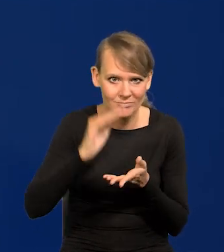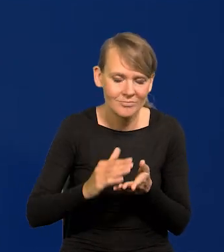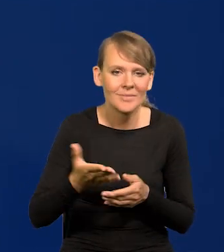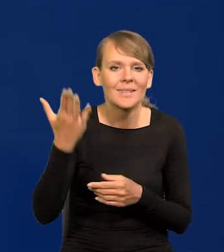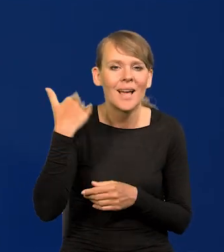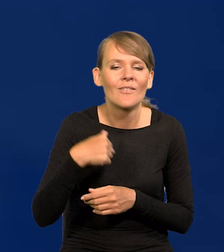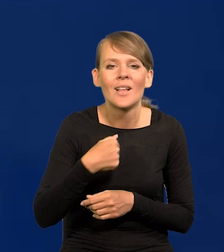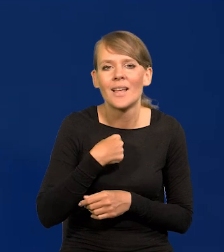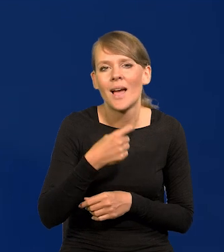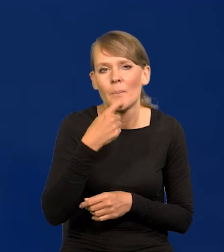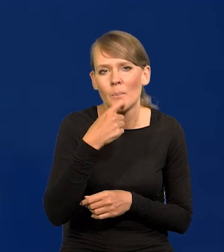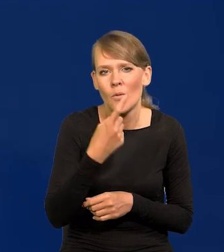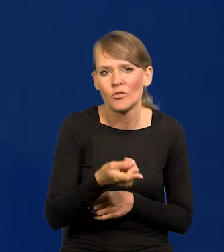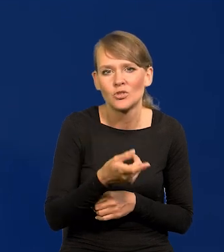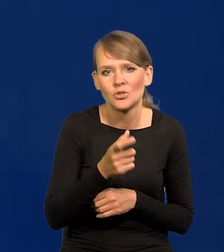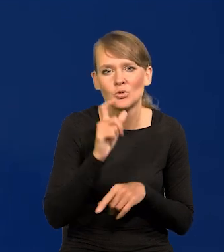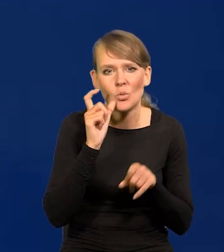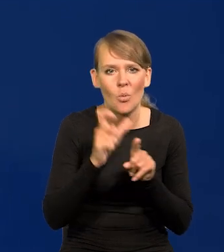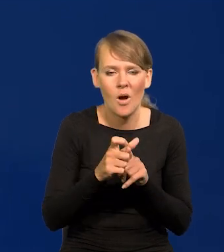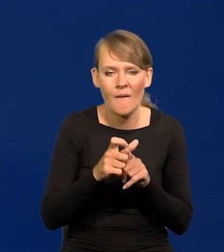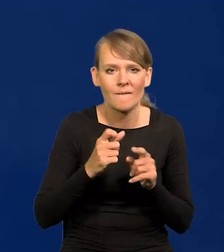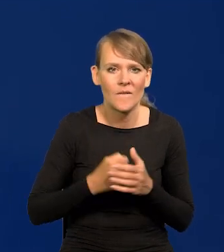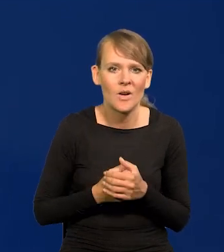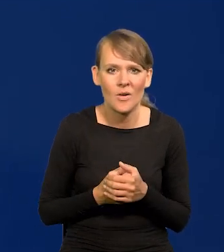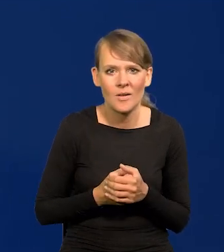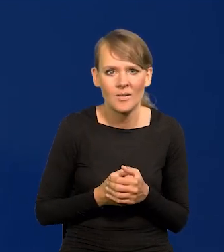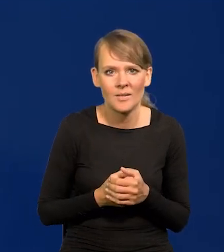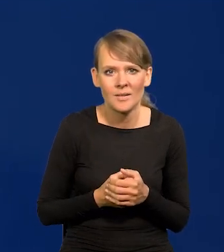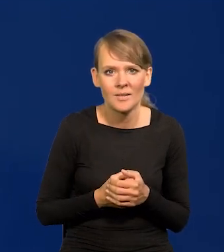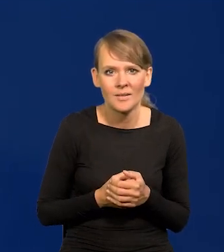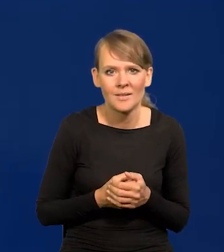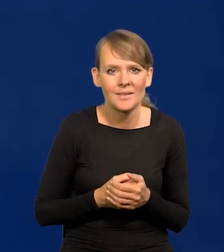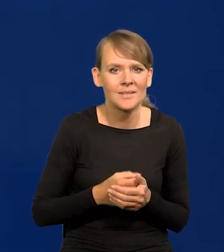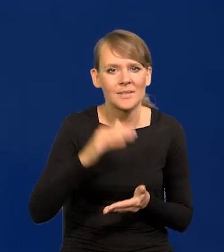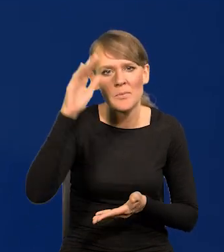Kiedyś użyłem określenia takiego kolokwialnego, spada na łeb, na szyję,